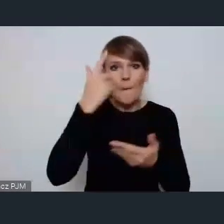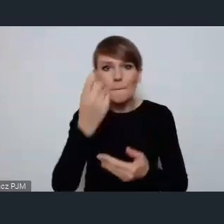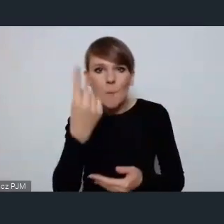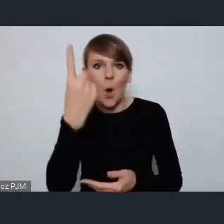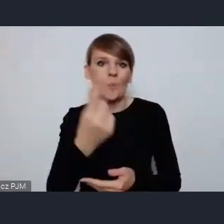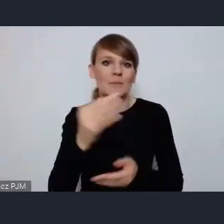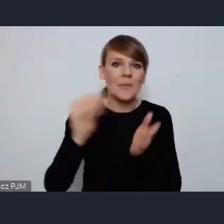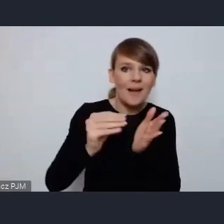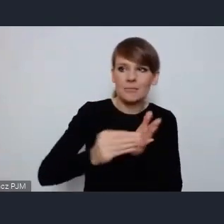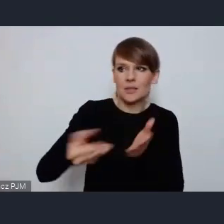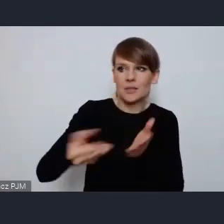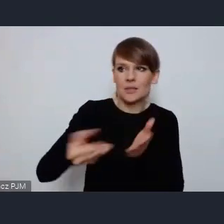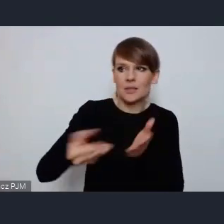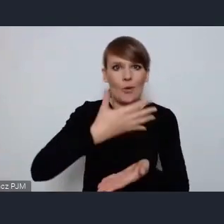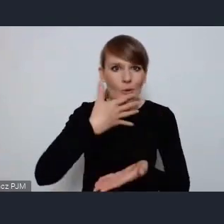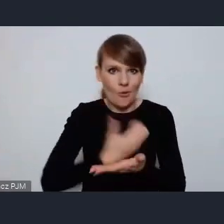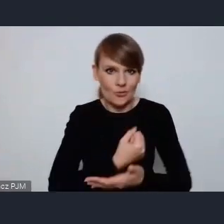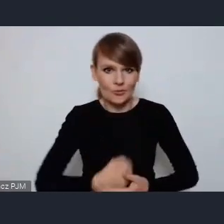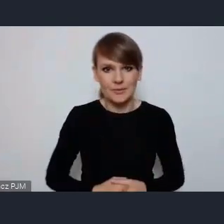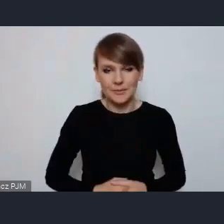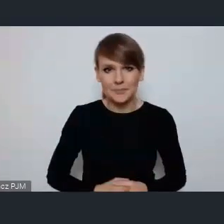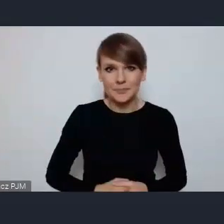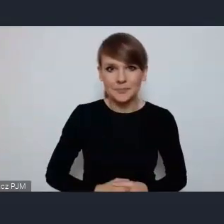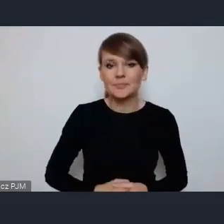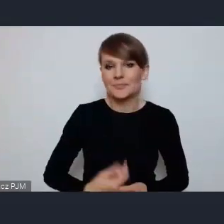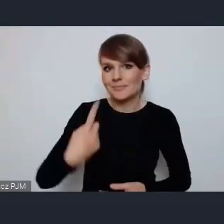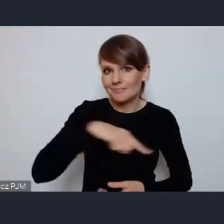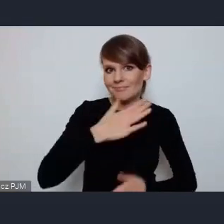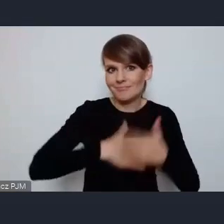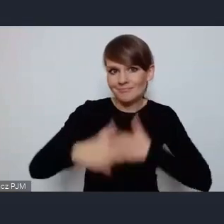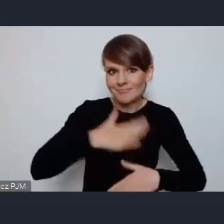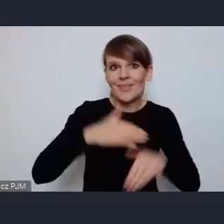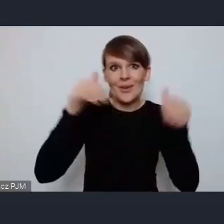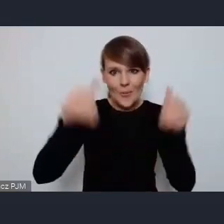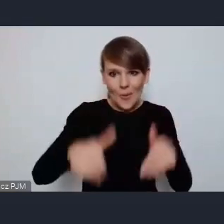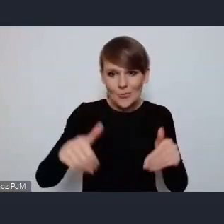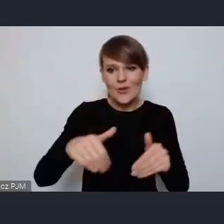jest nam niezmiernie miło, że możemy być częścią nie tylko tutaj zaangażowania